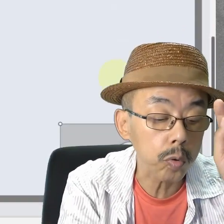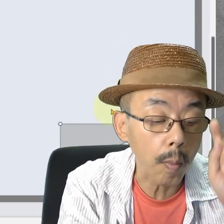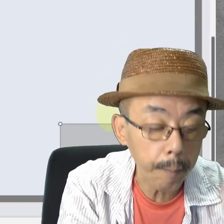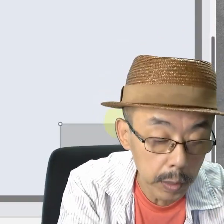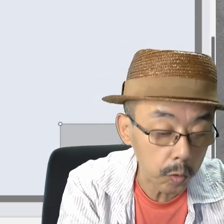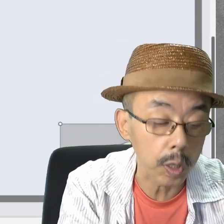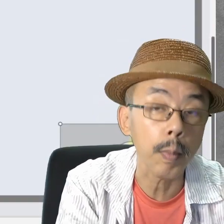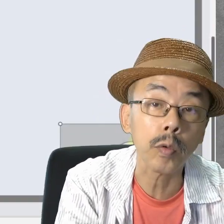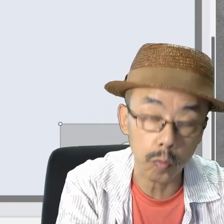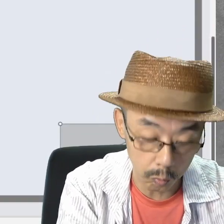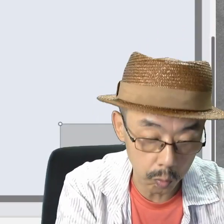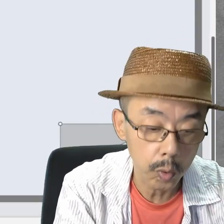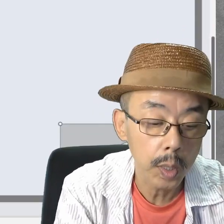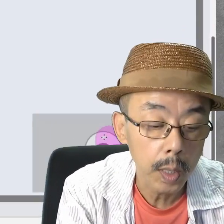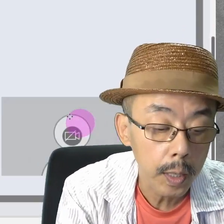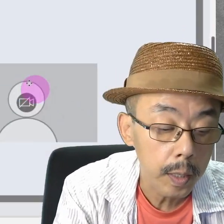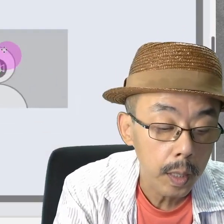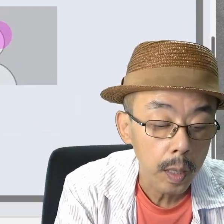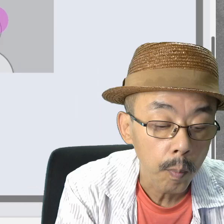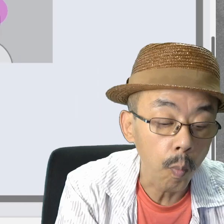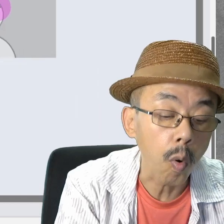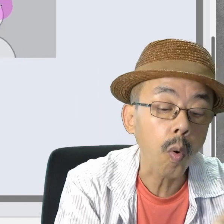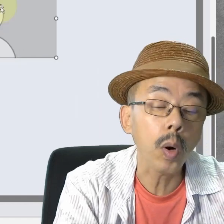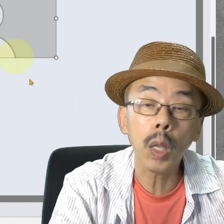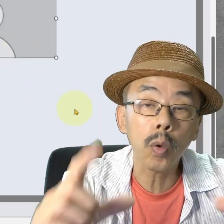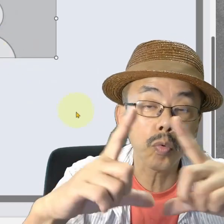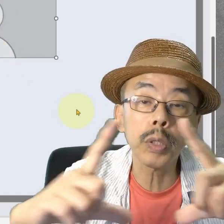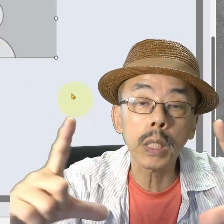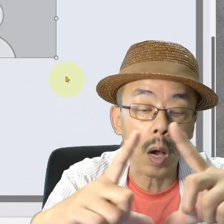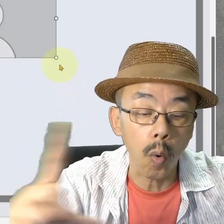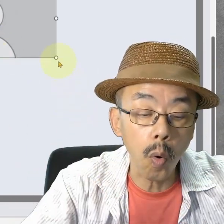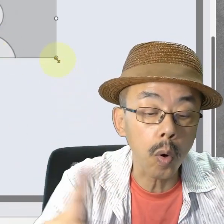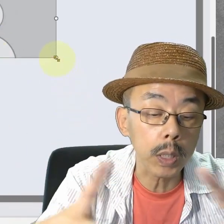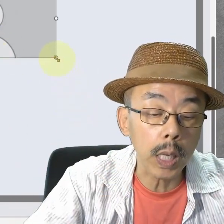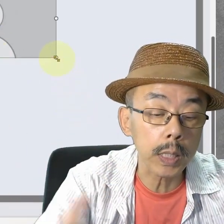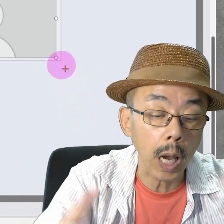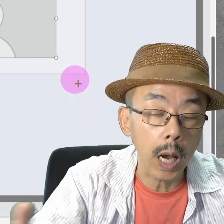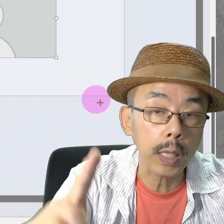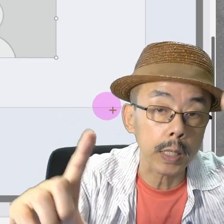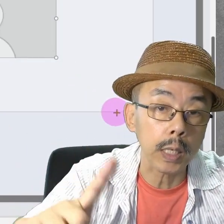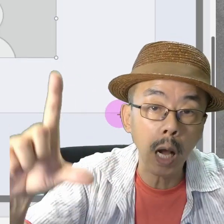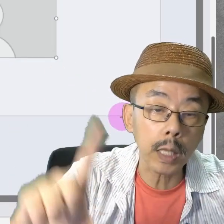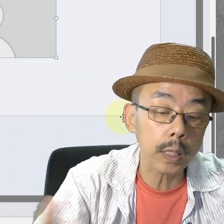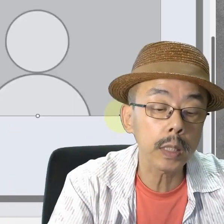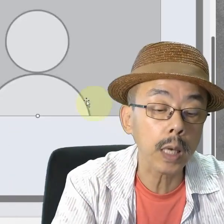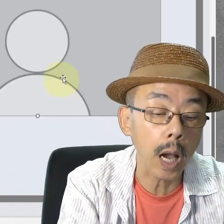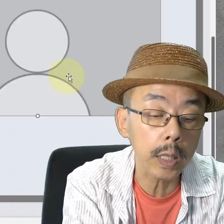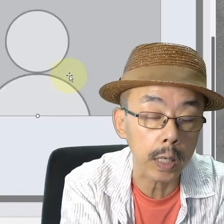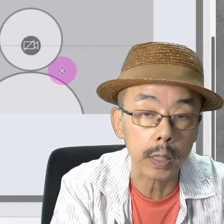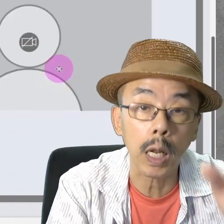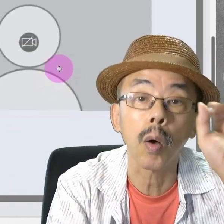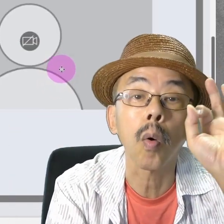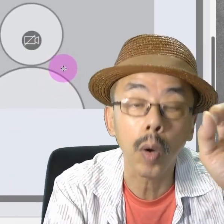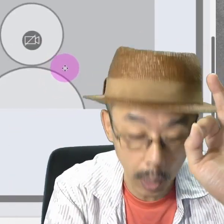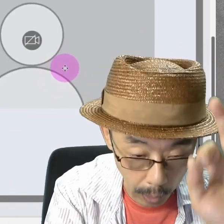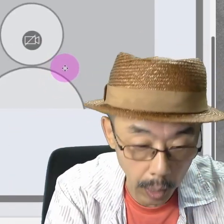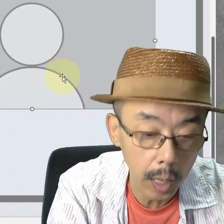ポンと入りますね。これの大きさとか形を変えたらOKです。